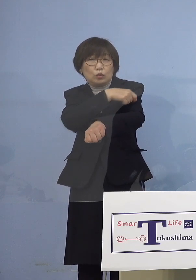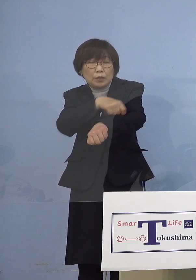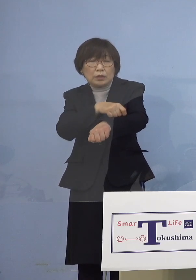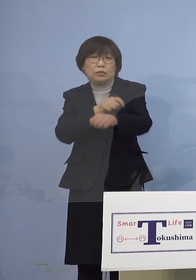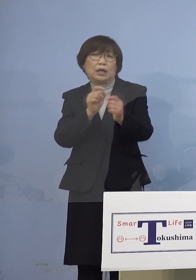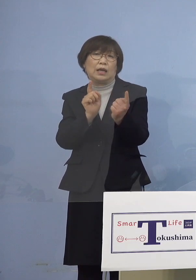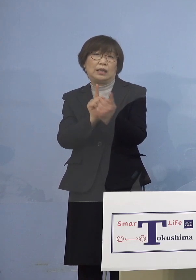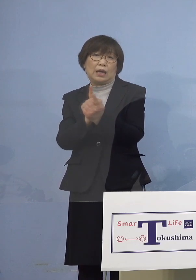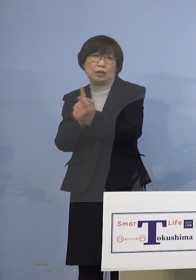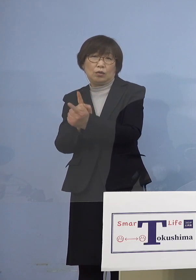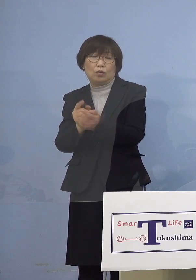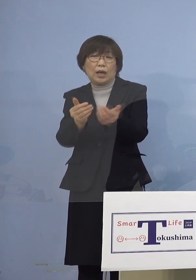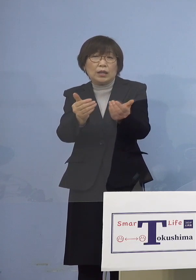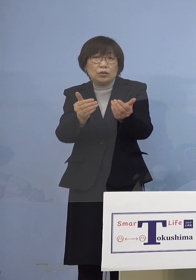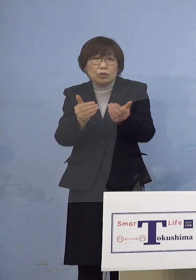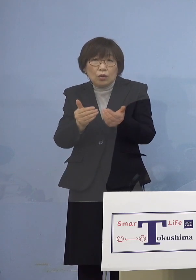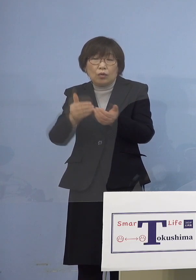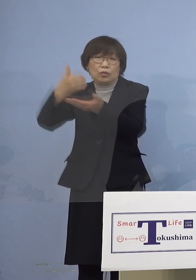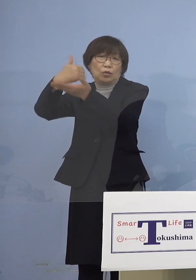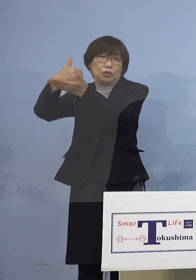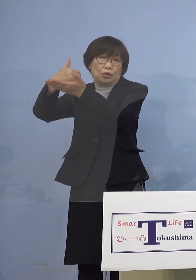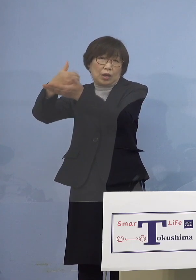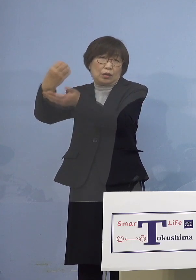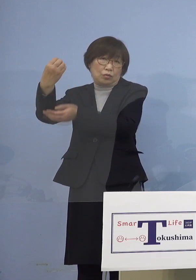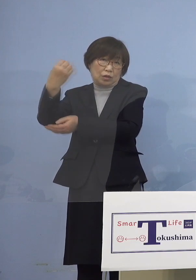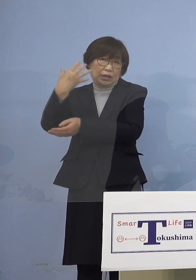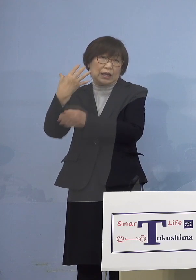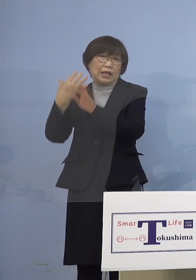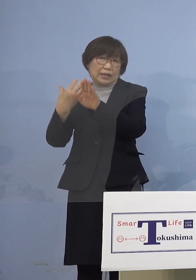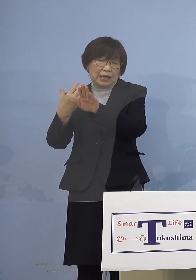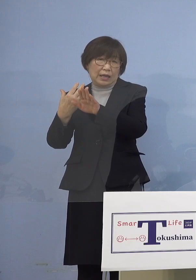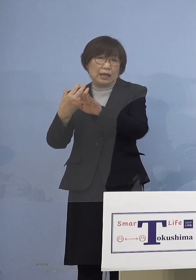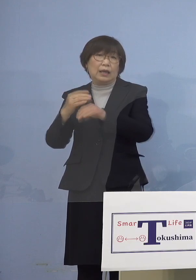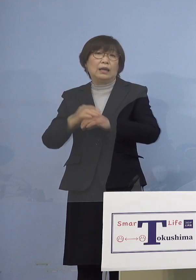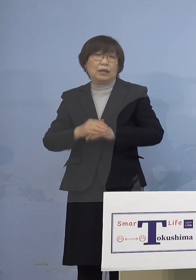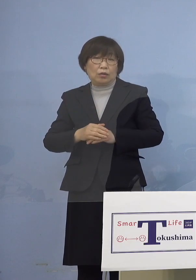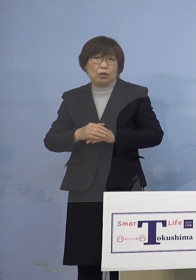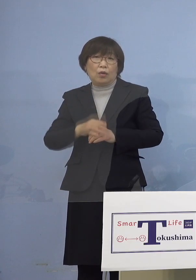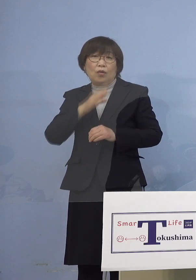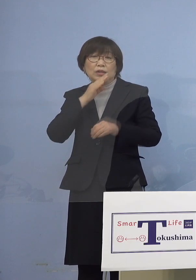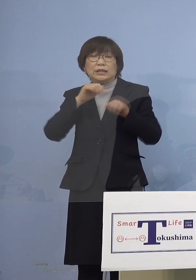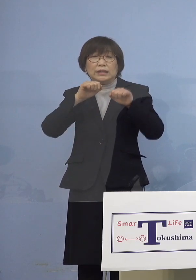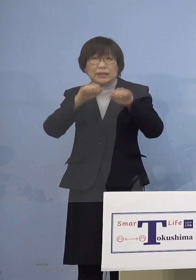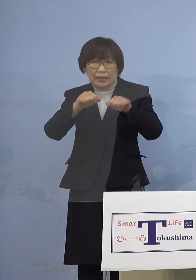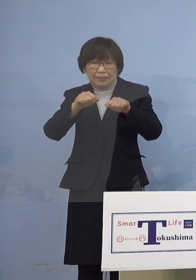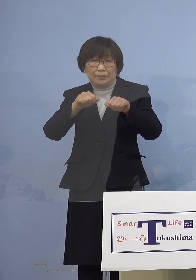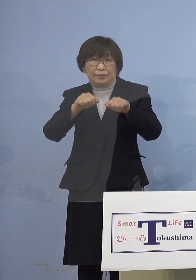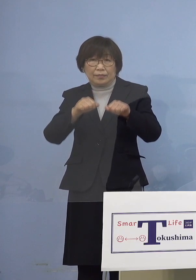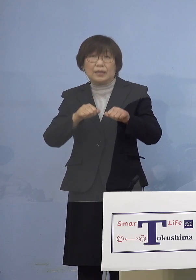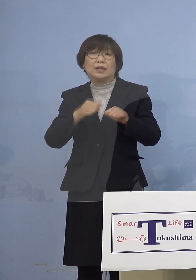ご助言をいただいたところであり 直ちにこのご助言を 実践にうつしたいと思います